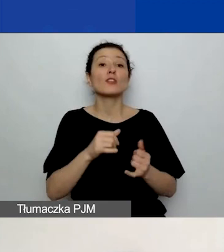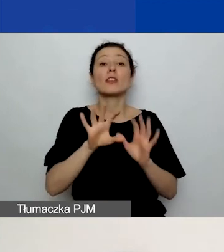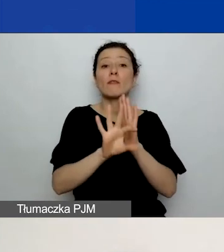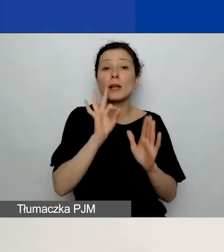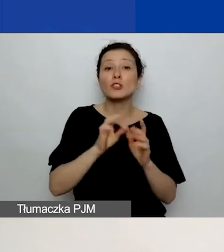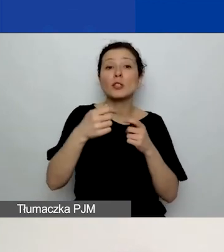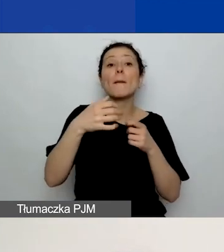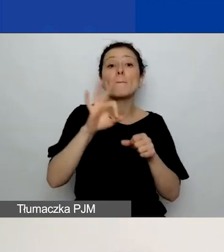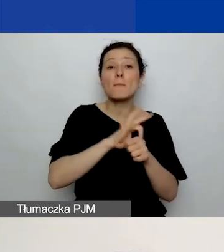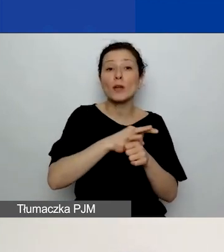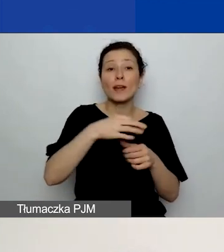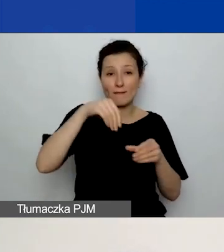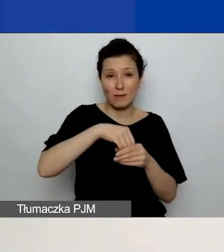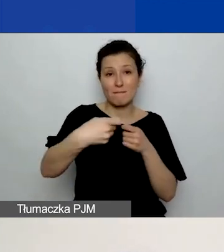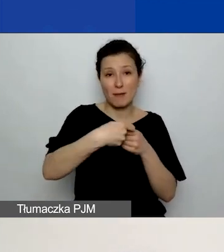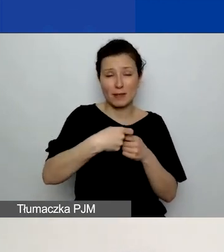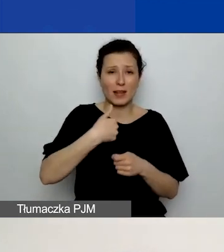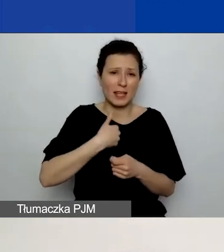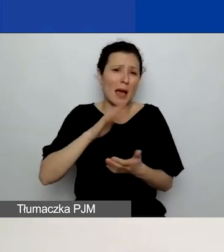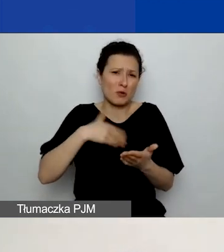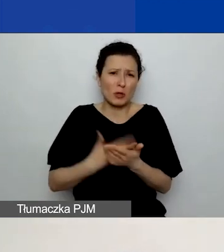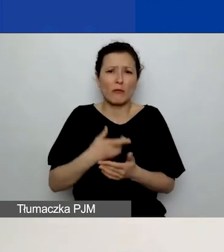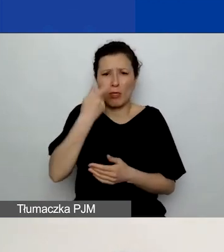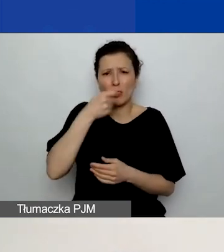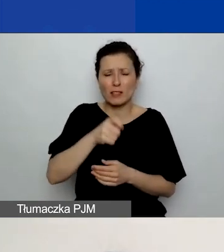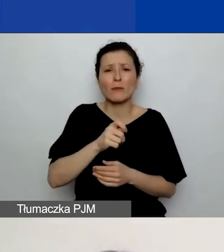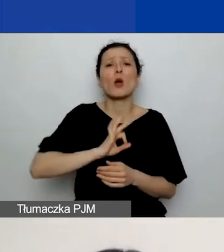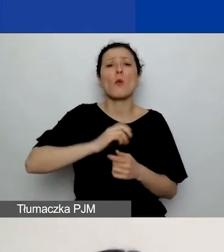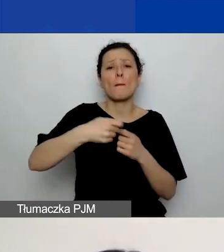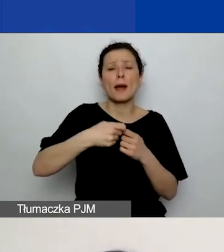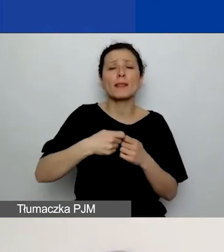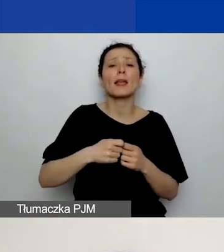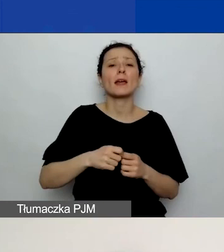ja sobie przykładowo nazwałam tego partnera "Partner - Polska nr 1",